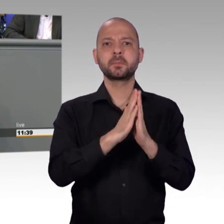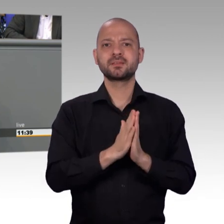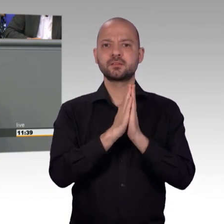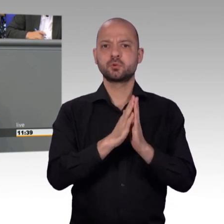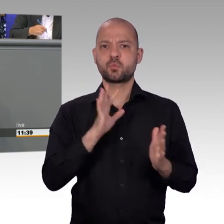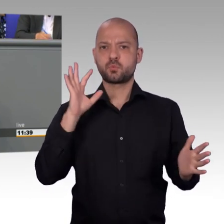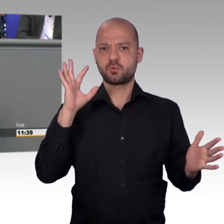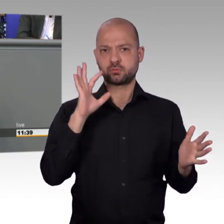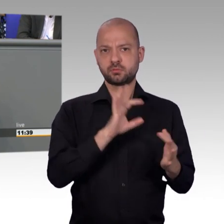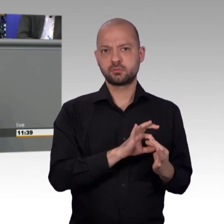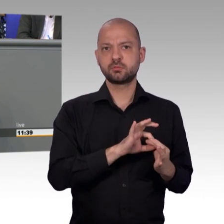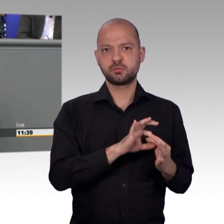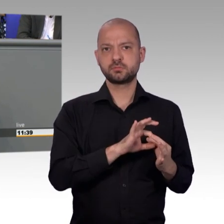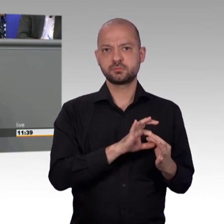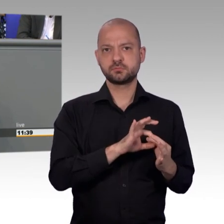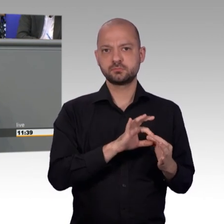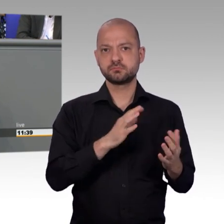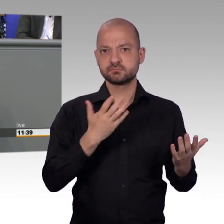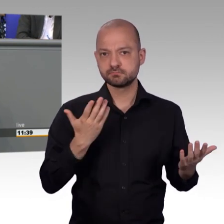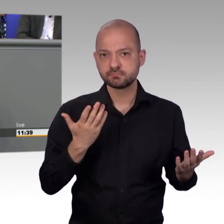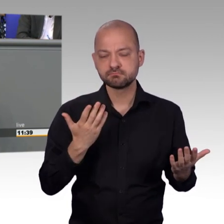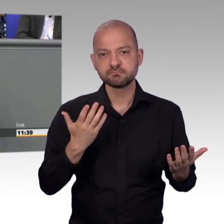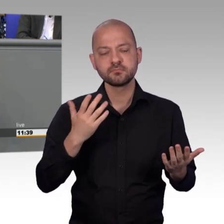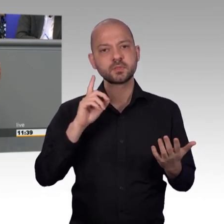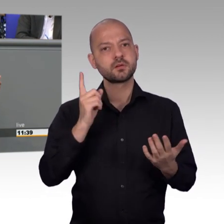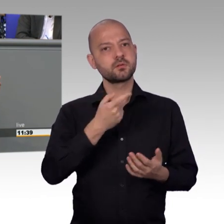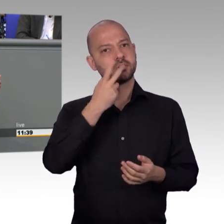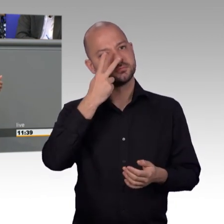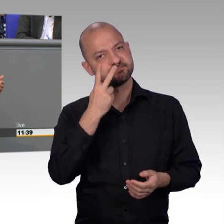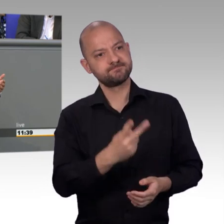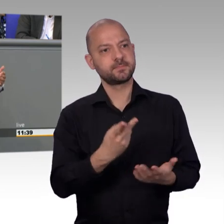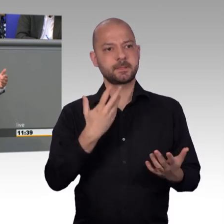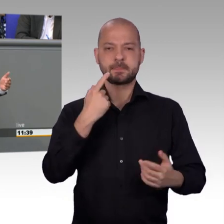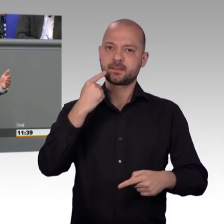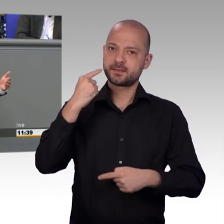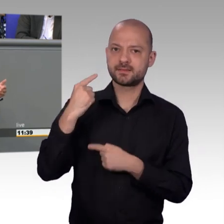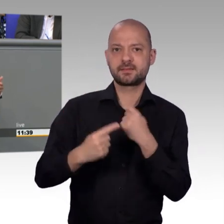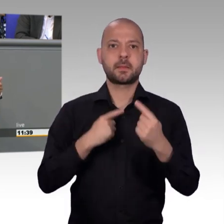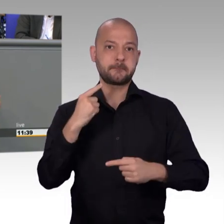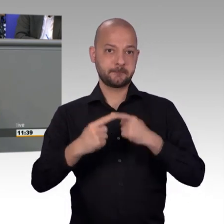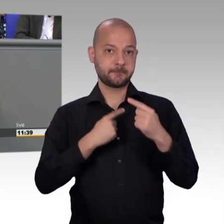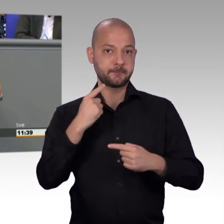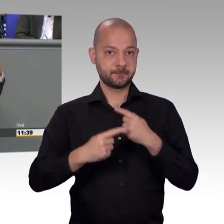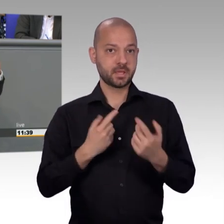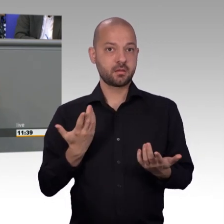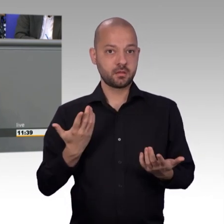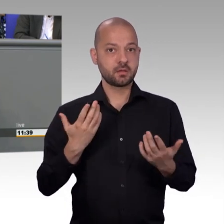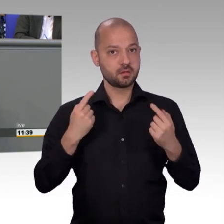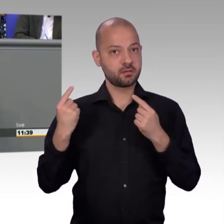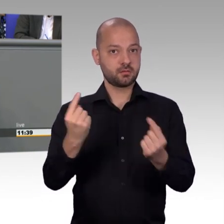Gradmesser für die Zufriedenheit unseres Volkes sein kann und wir stellen dann anscheinend fest, bei uns in Deutschland läuft vieles rund, läuft vieles richtig,